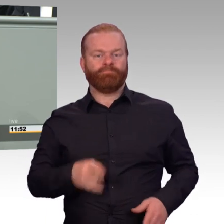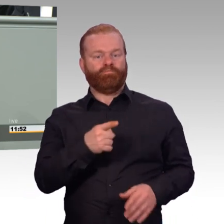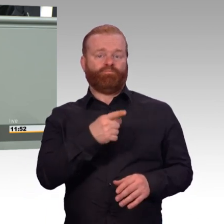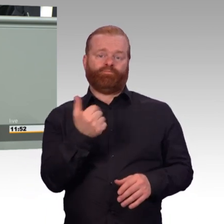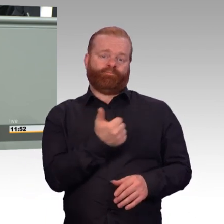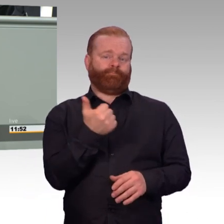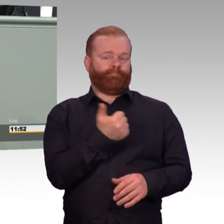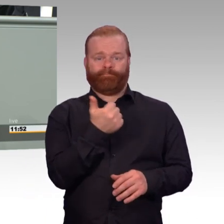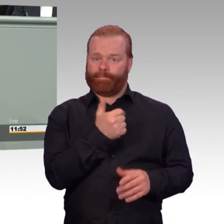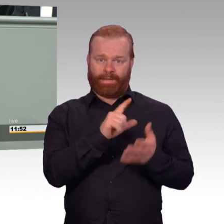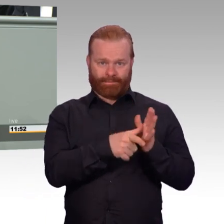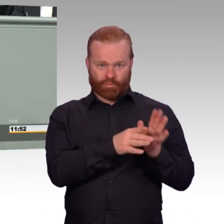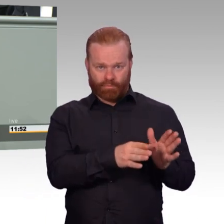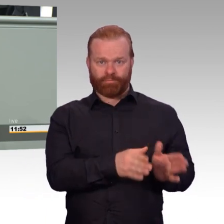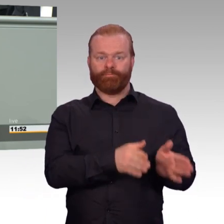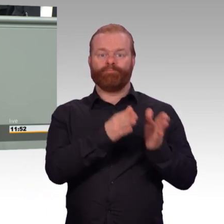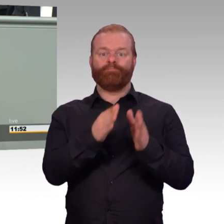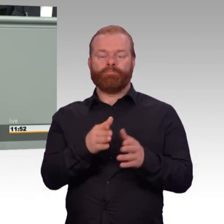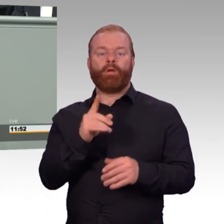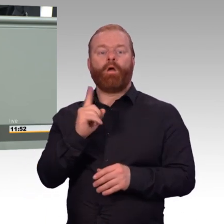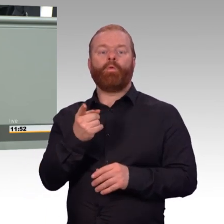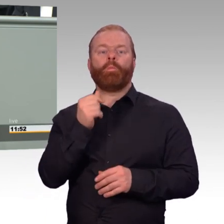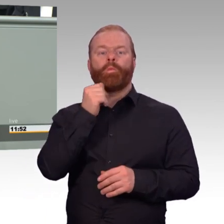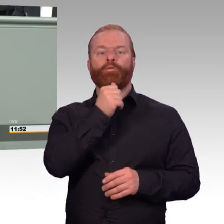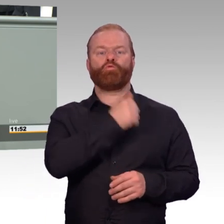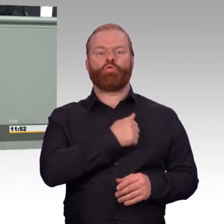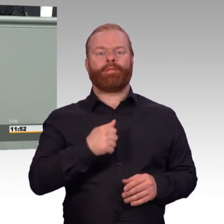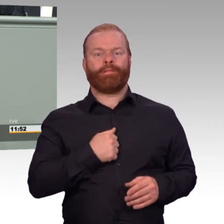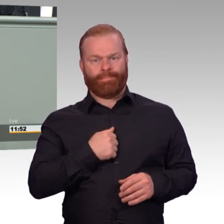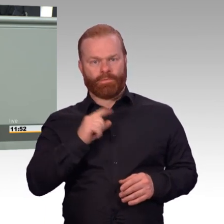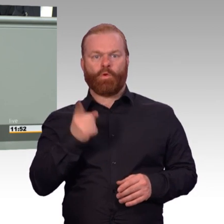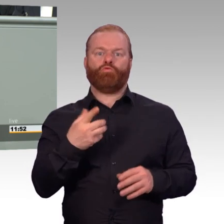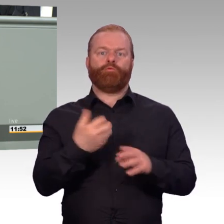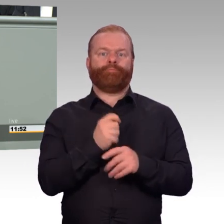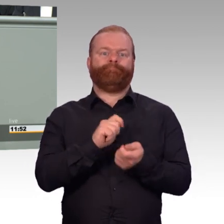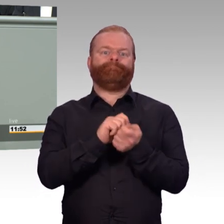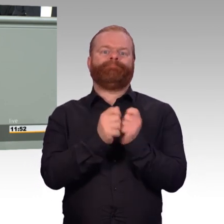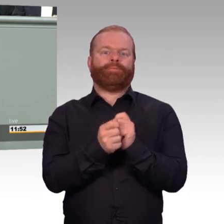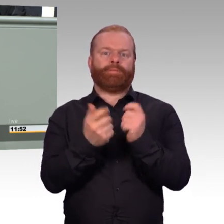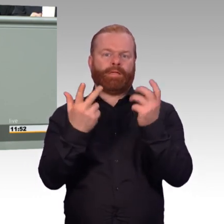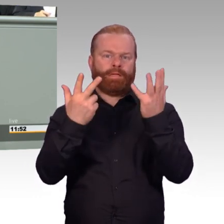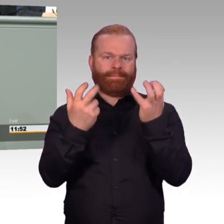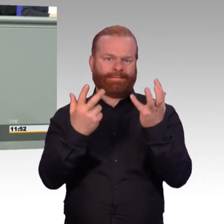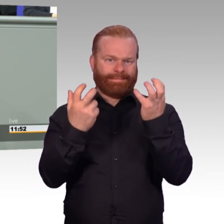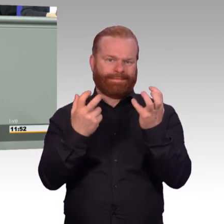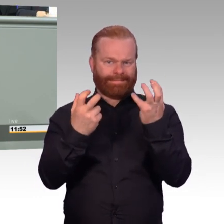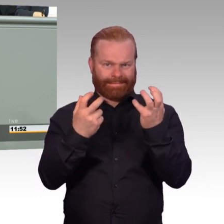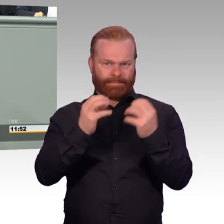auch das Trennungsfeld und die Erschwerniszulagen hinzufügen. Also, sie erhalten die jetzt neu,